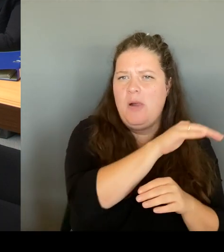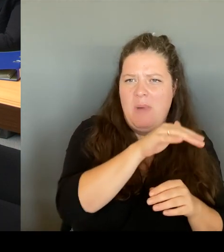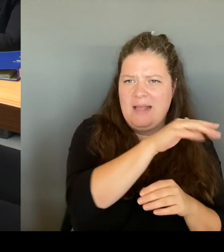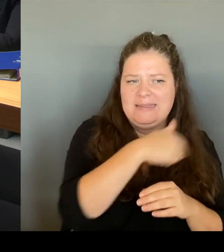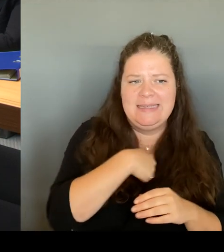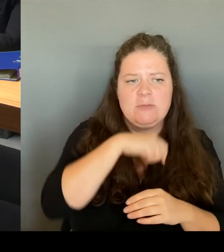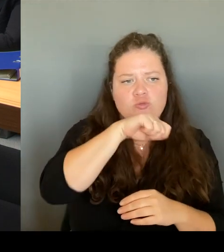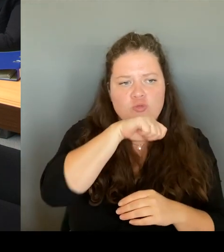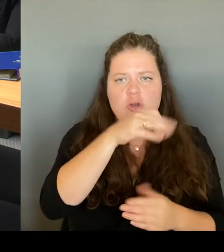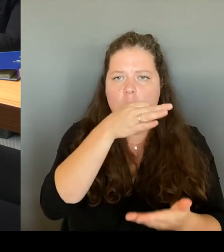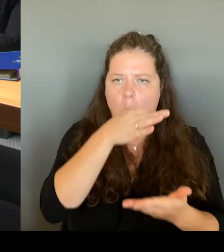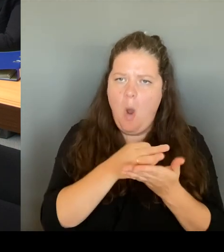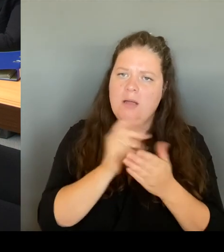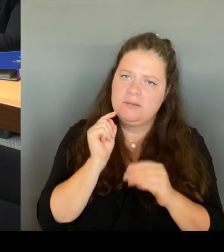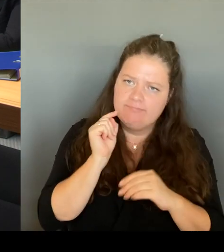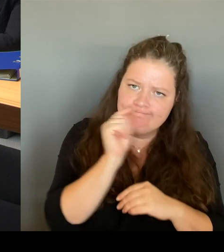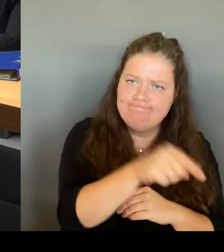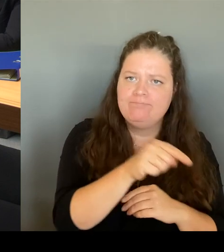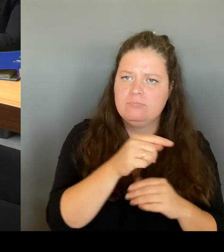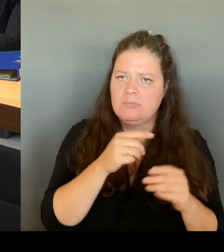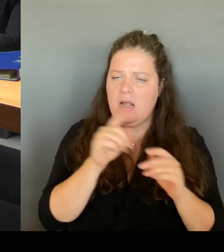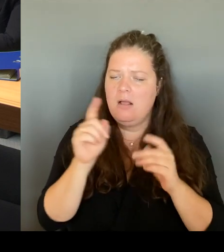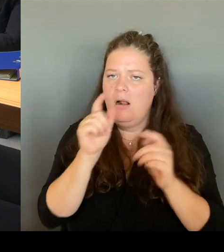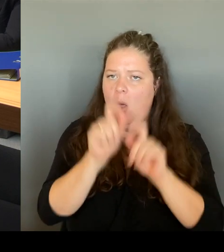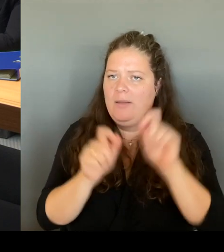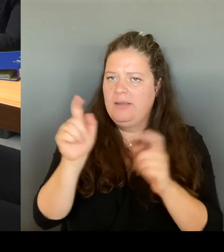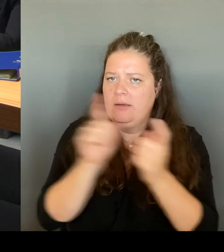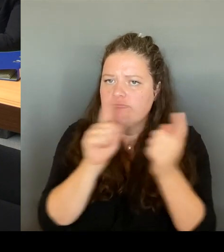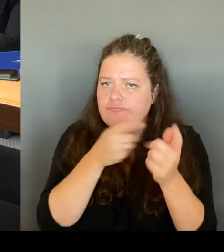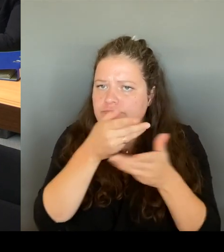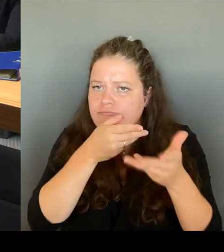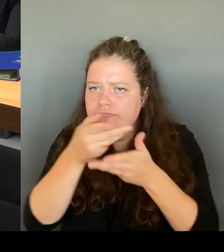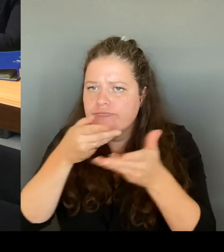vor Ort betroffen sind. Und es ist die allgemeine,